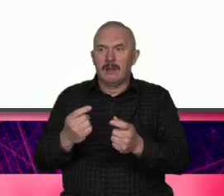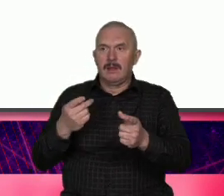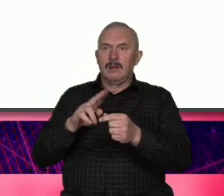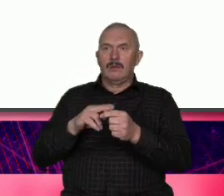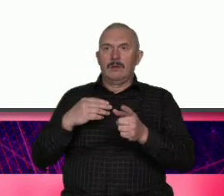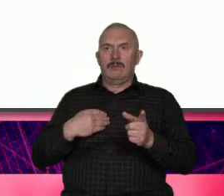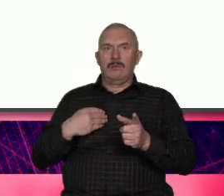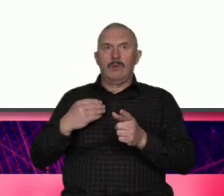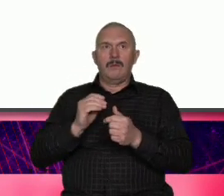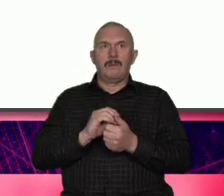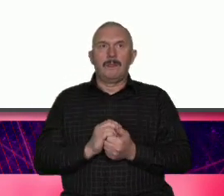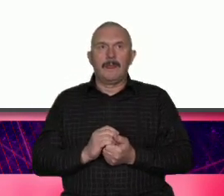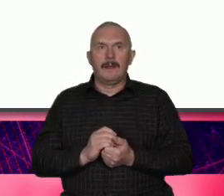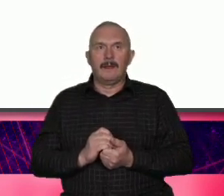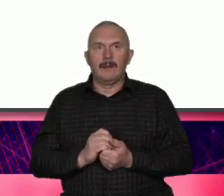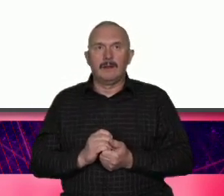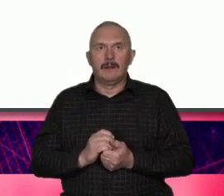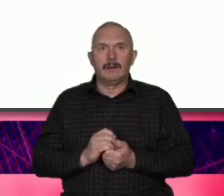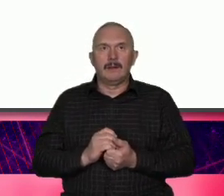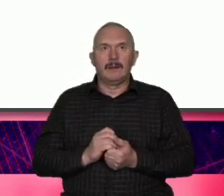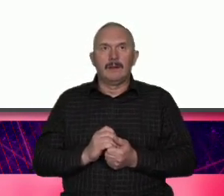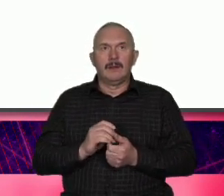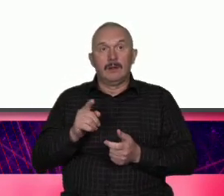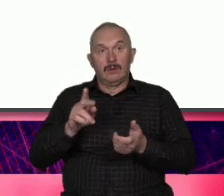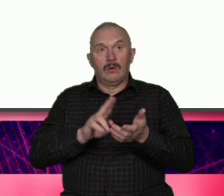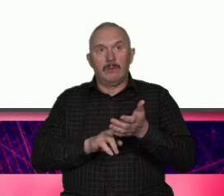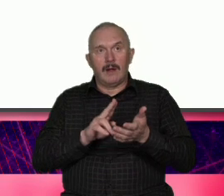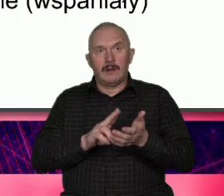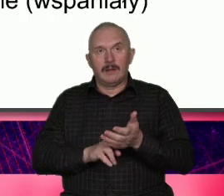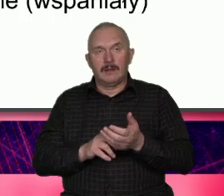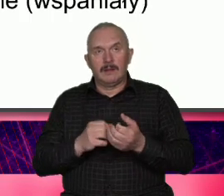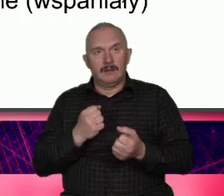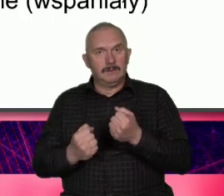Marek komercyjnych To jest bardzo trudne to jest jazda bez trzymani niektórzy